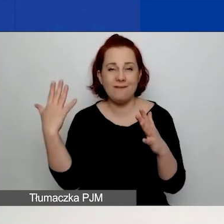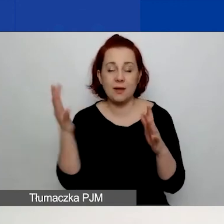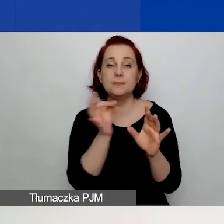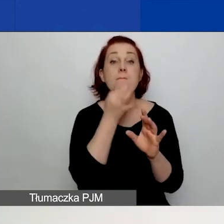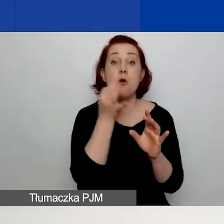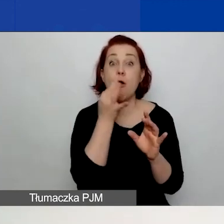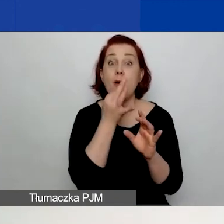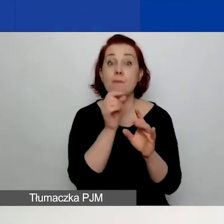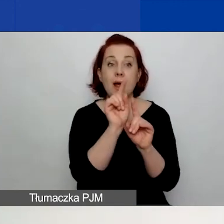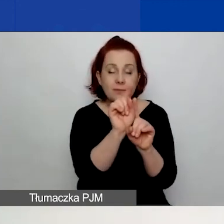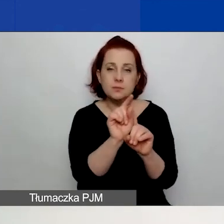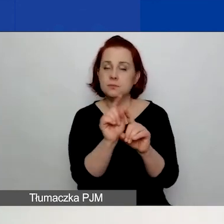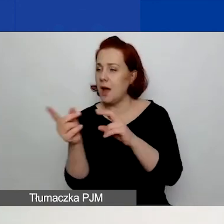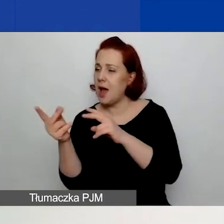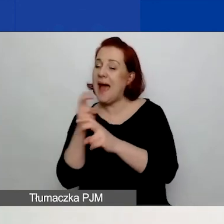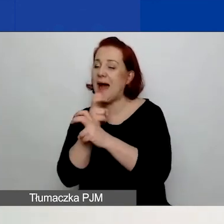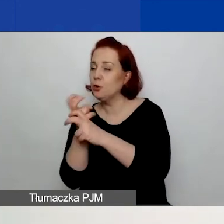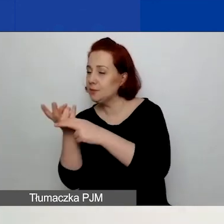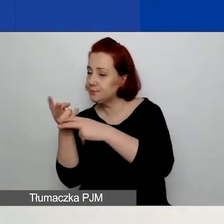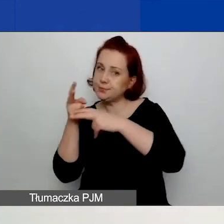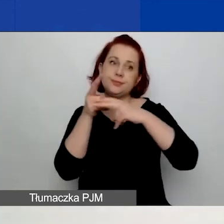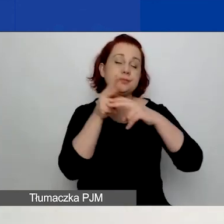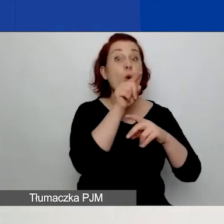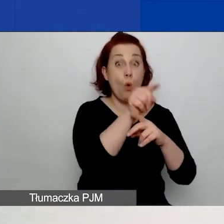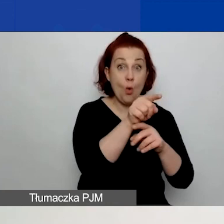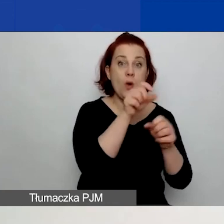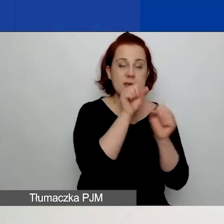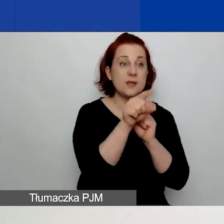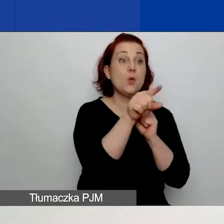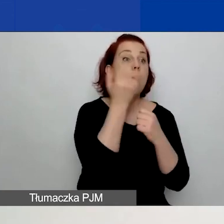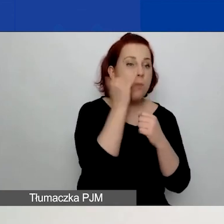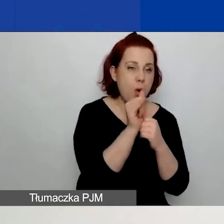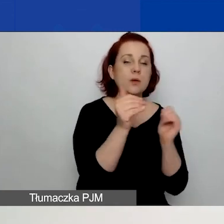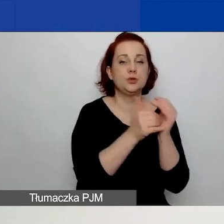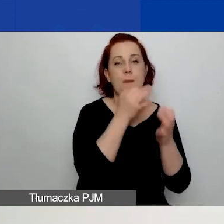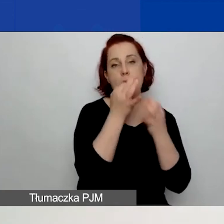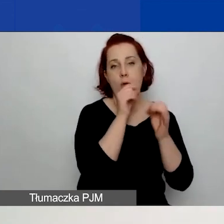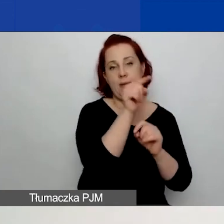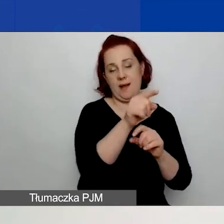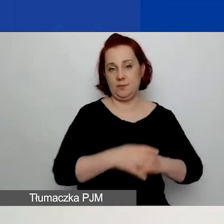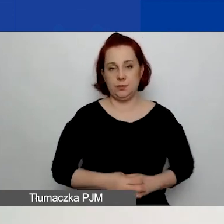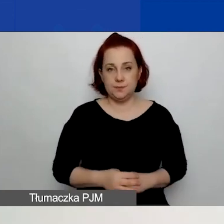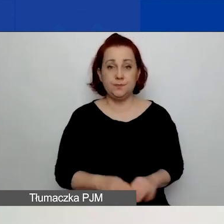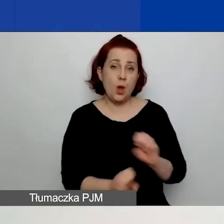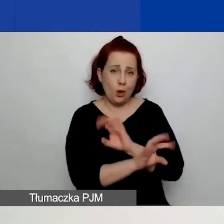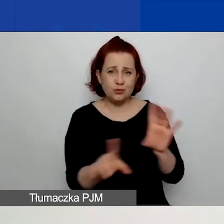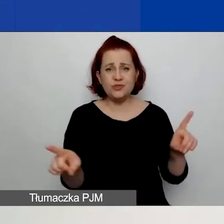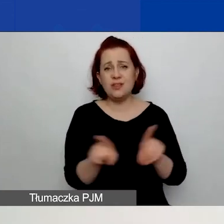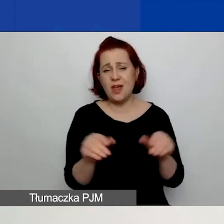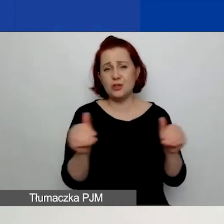i generator automatycznie przeniesie was do właściwej zakładki, gdzie będziecie mogli poprawić. Możecie też ręcznie przejść do tej zakładki,